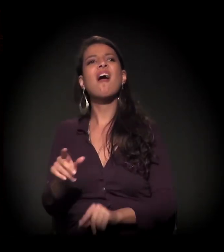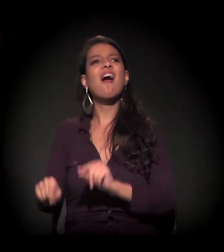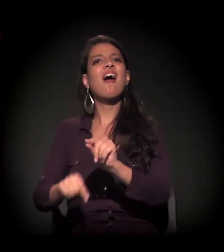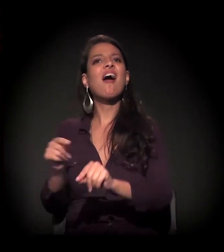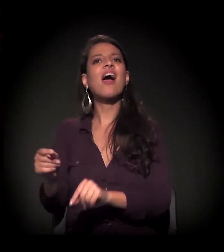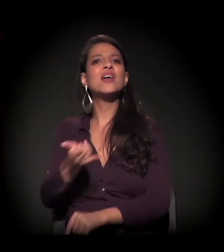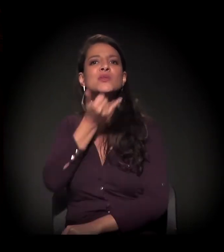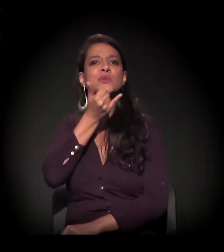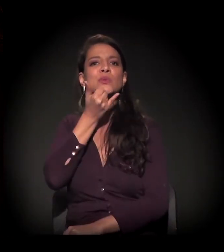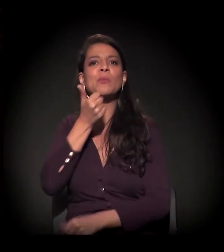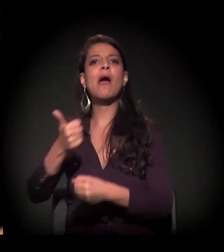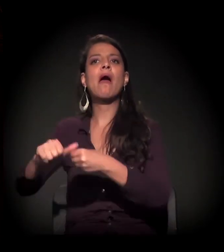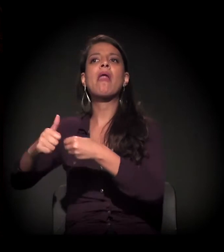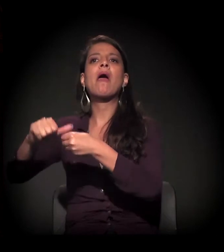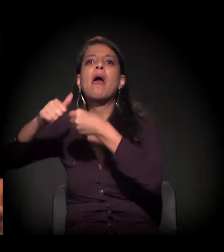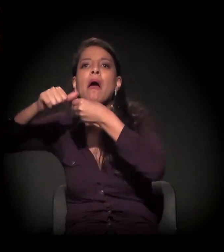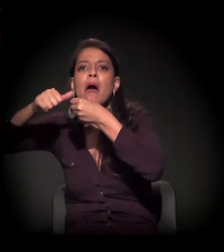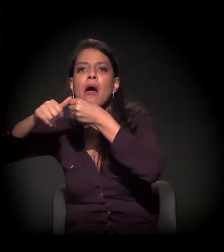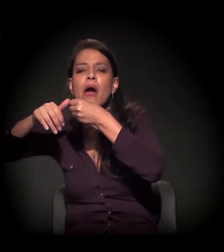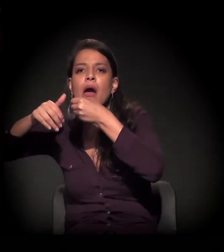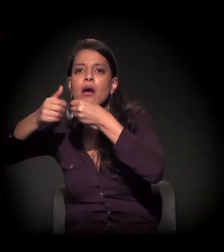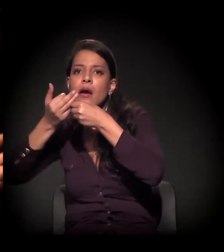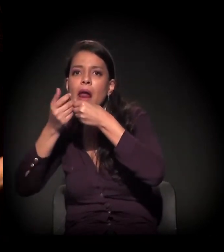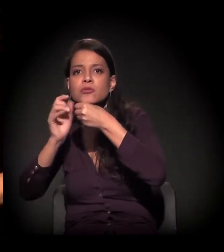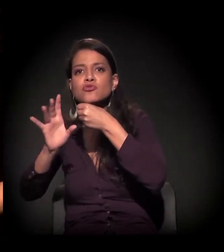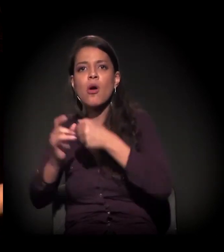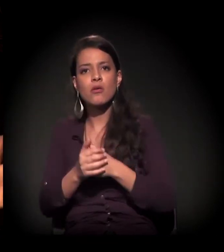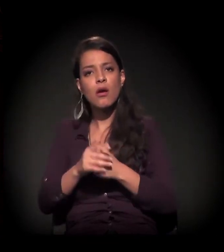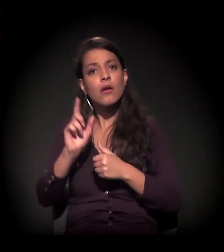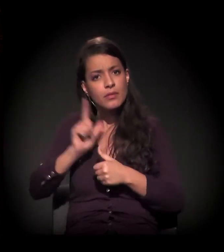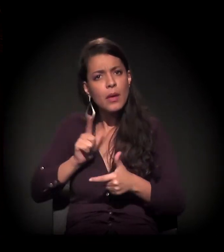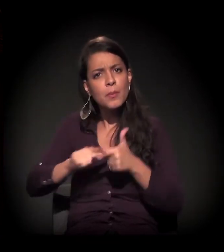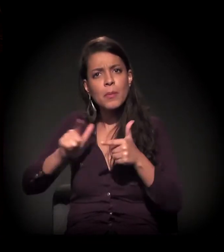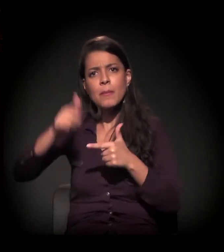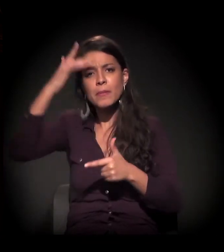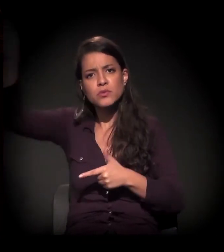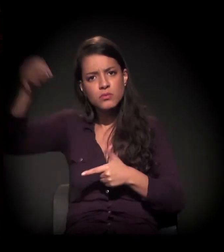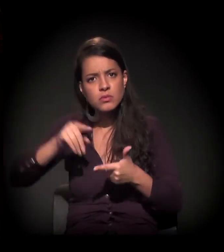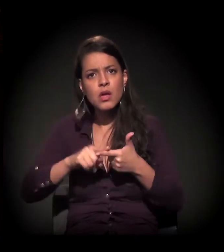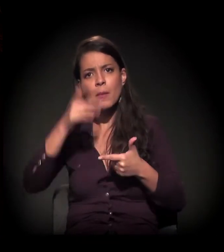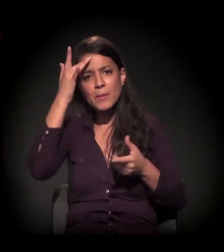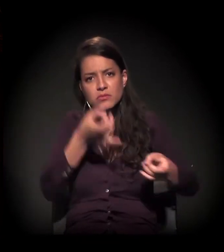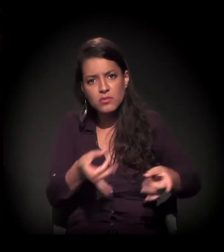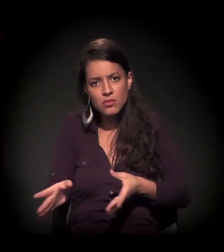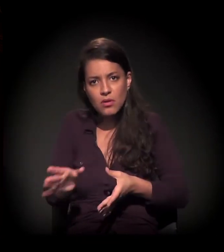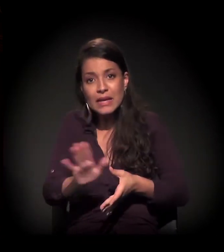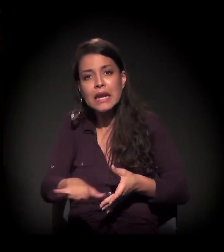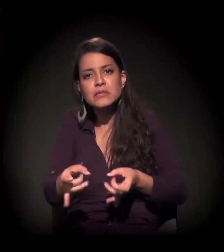Você tem a problemática da rua, do migrante, do imigrante, da prostituição, do menor abandonado, do pai de família que perdeu o emprego.